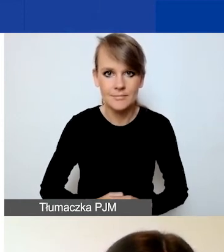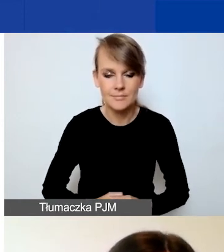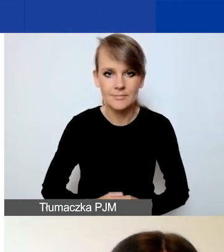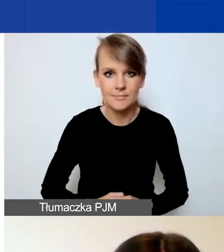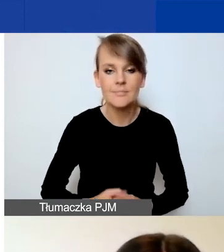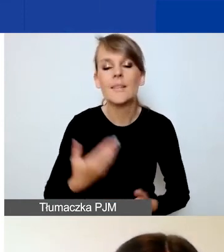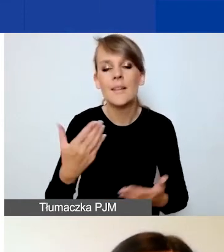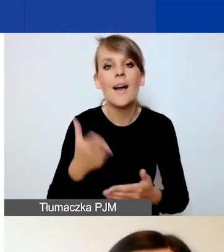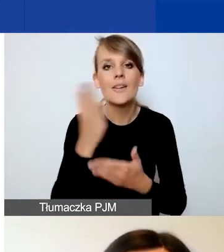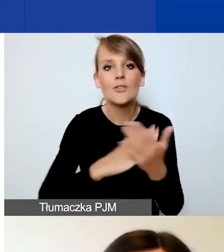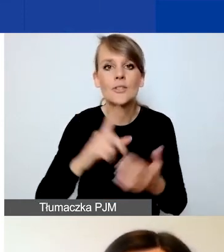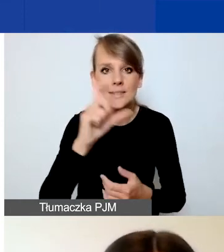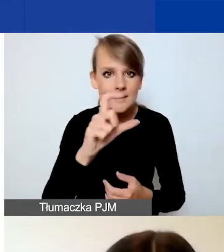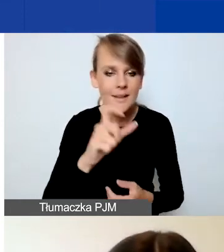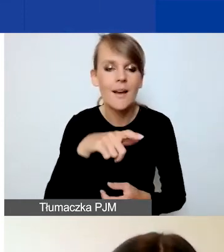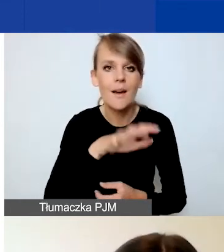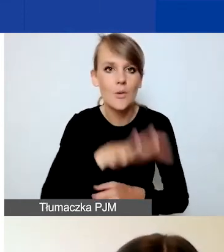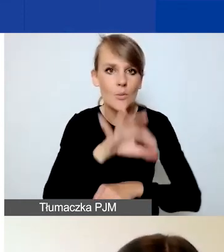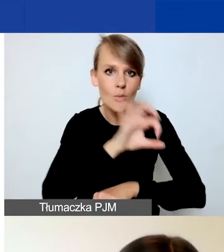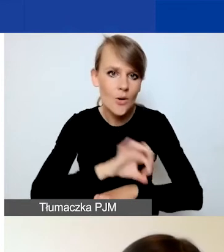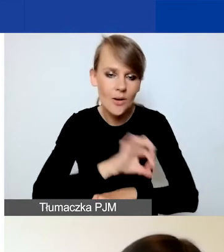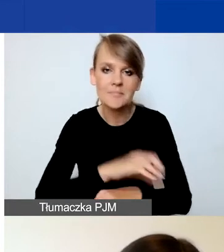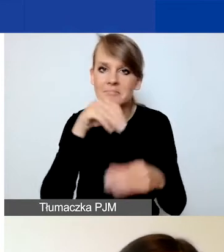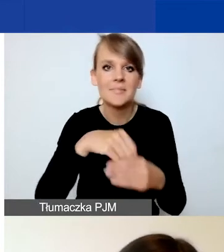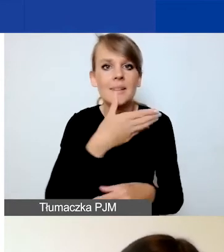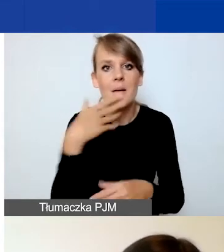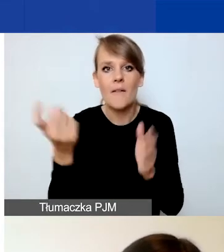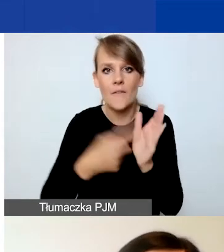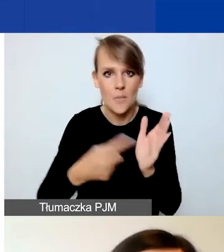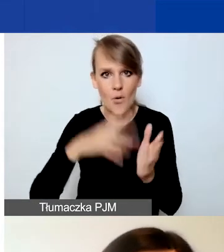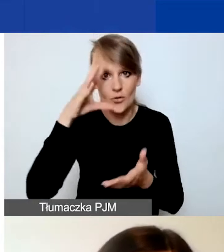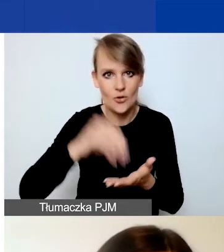W części C dotyczącej projektu nie mamy wymogu doświadczenia organizacji.